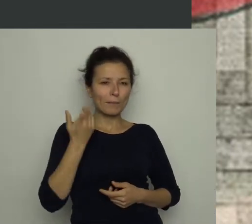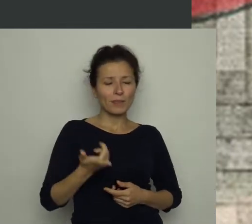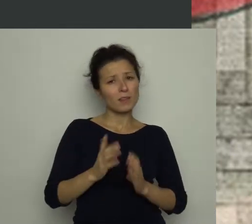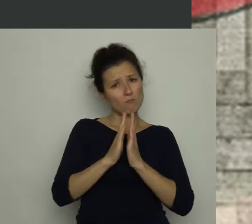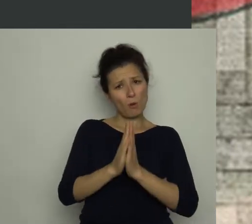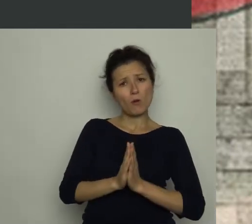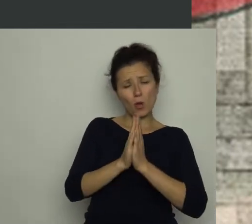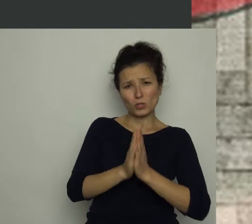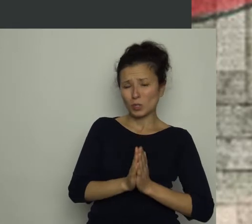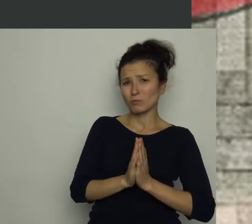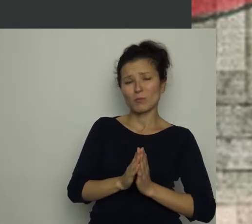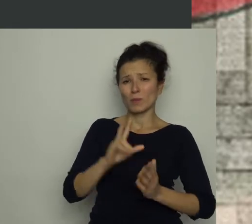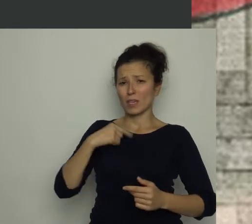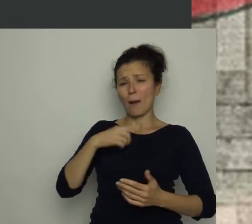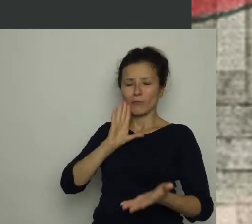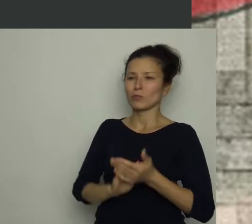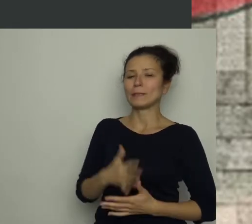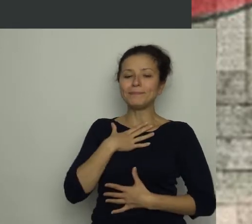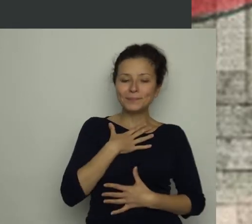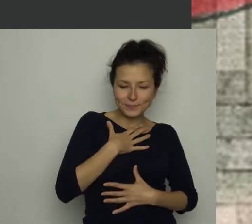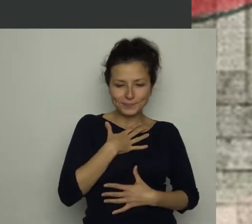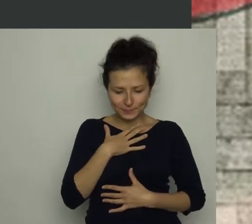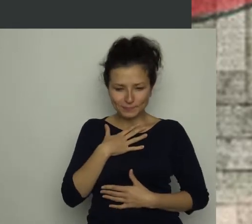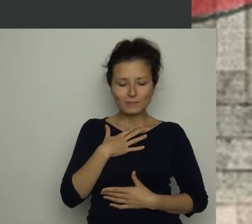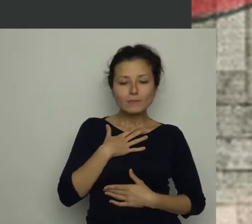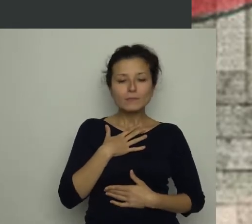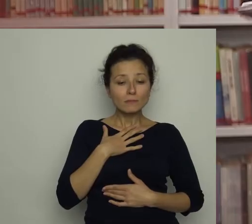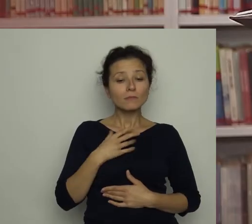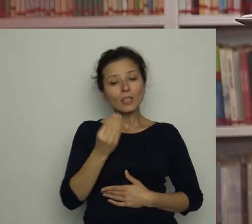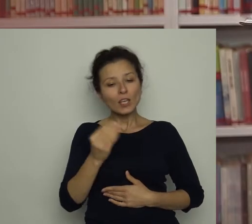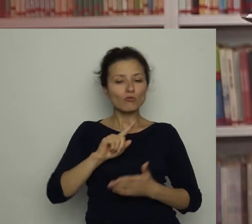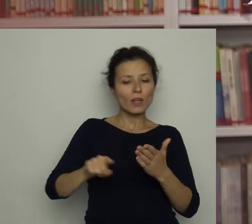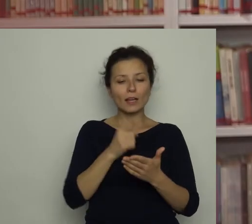Odchrząknęłam i przeczytałam Dziennikarz: